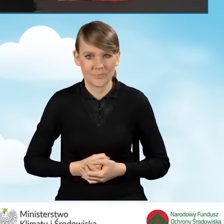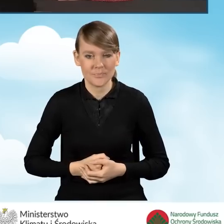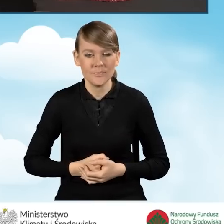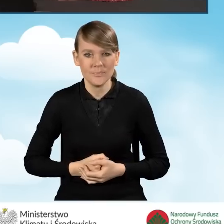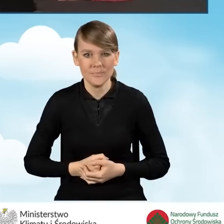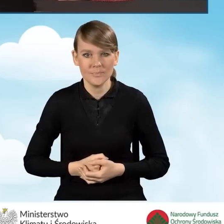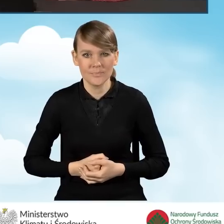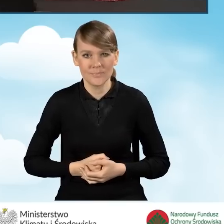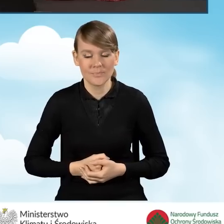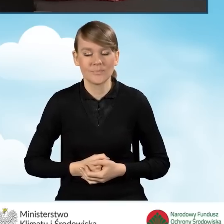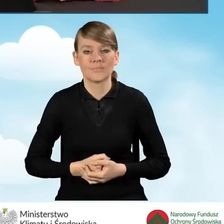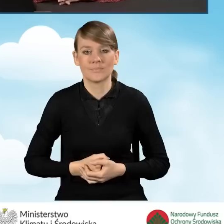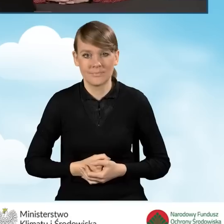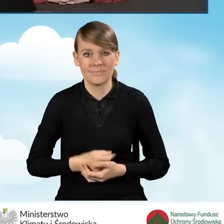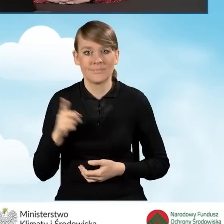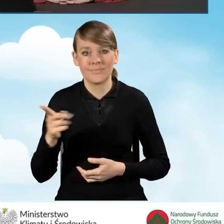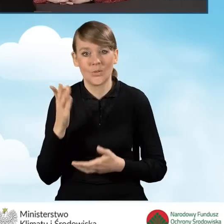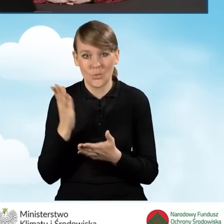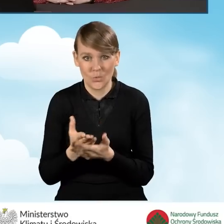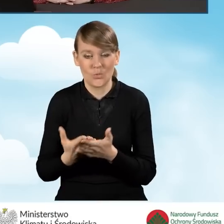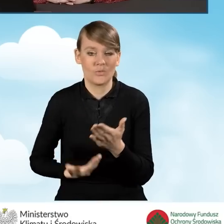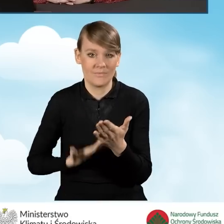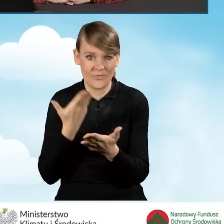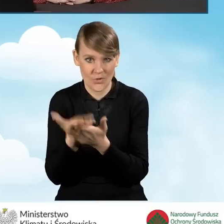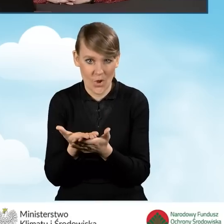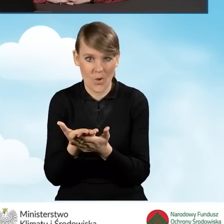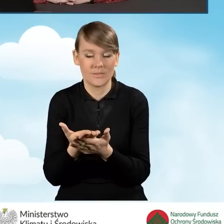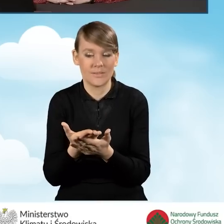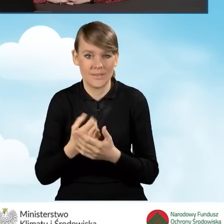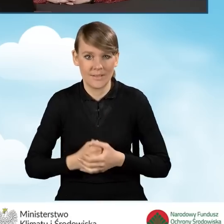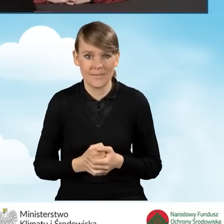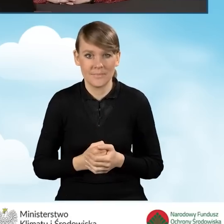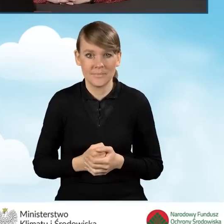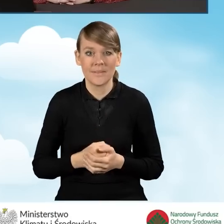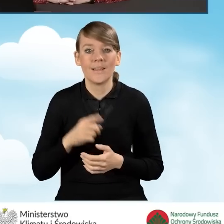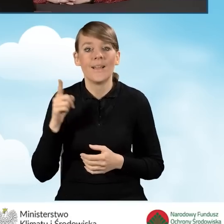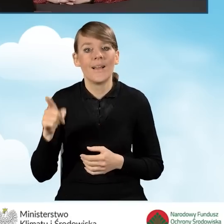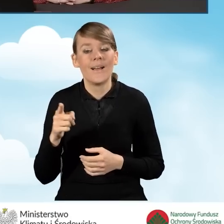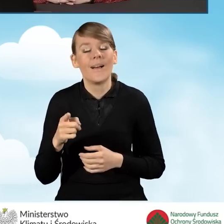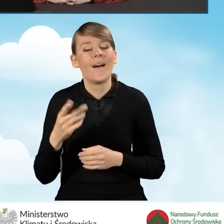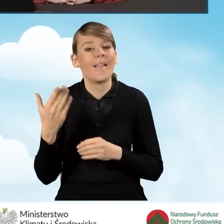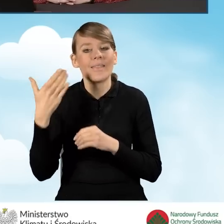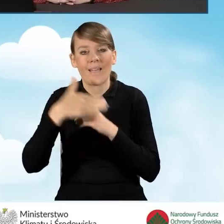W ten sposób mamy już złożony wniosek. Na zakończenie tej mojej prezentacji